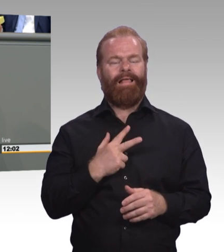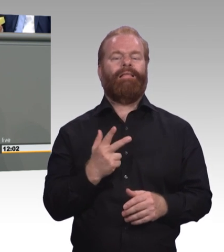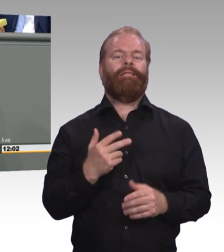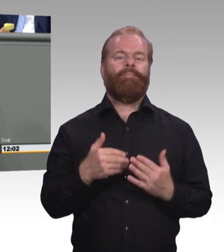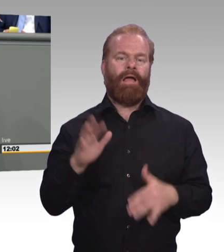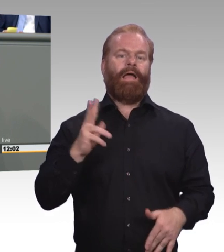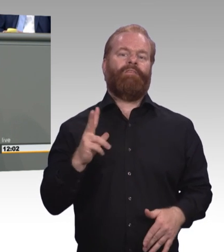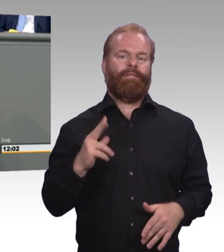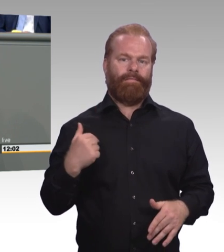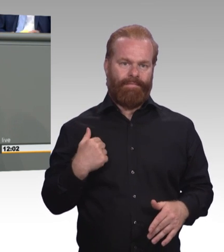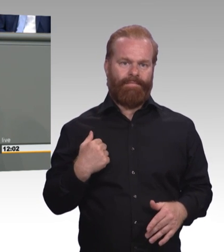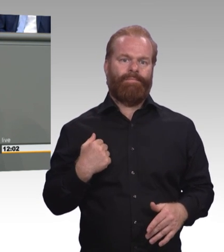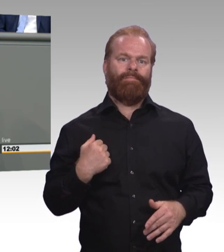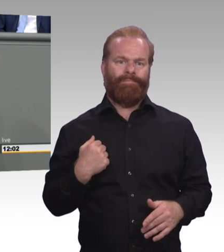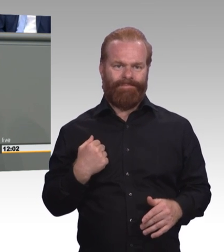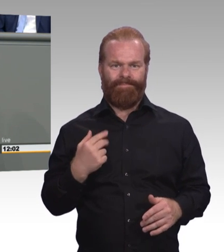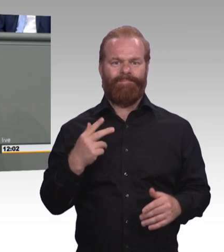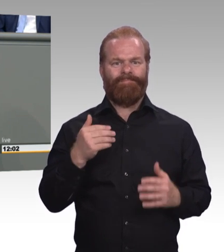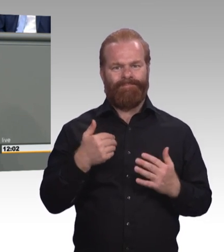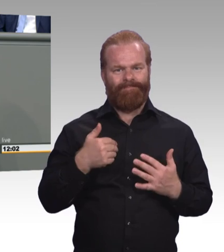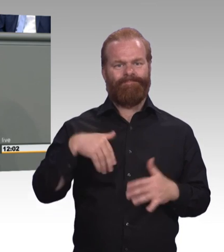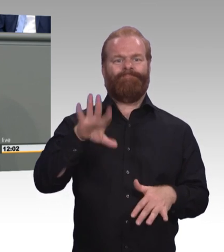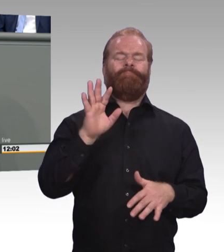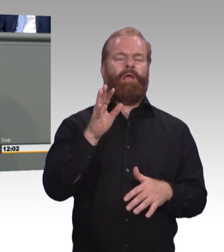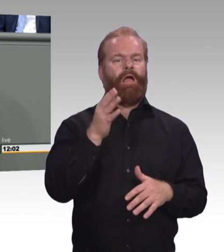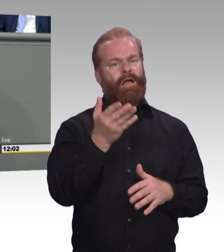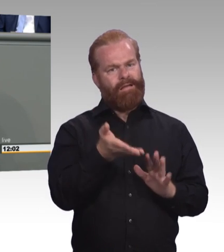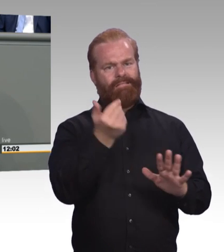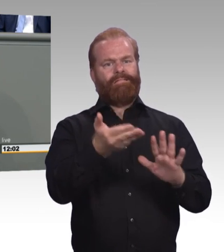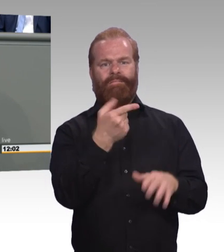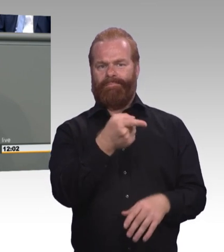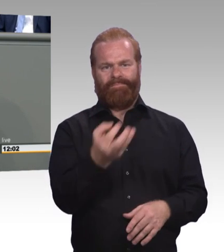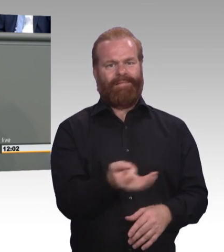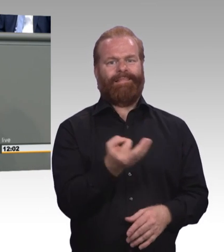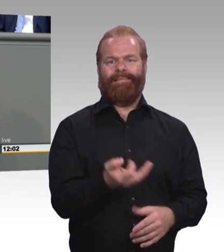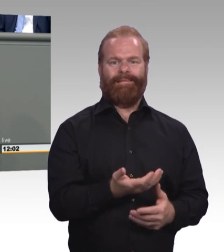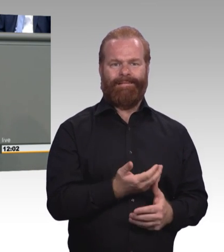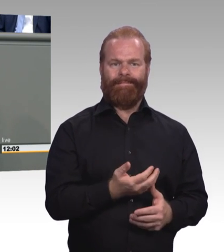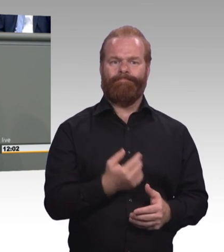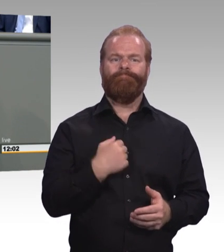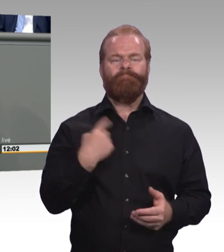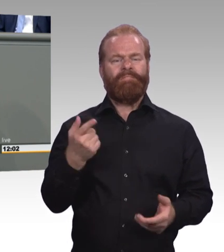der höher qualifizierenden Berufsbildung und, und, und. Ich habe jetzt leider nicht so viel Zeit die ganze Liste da aufzuführen.